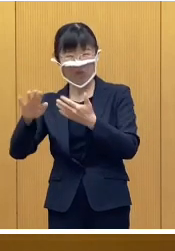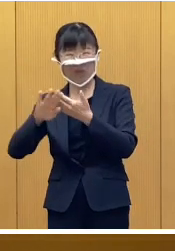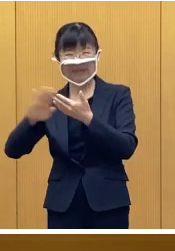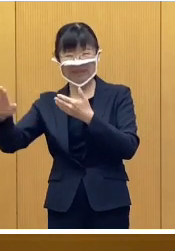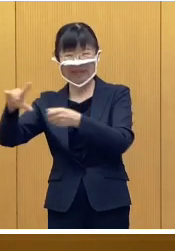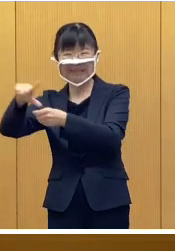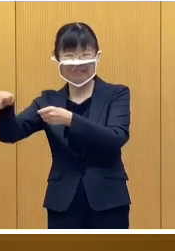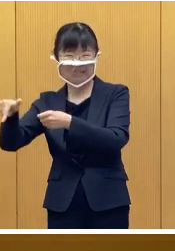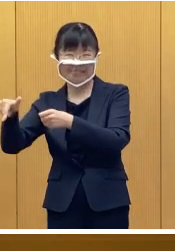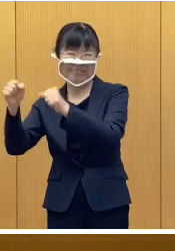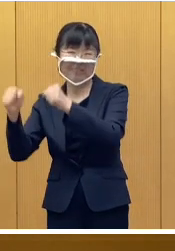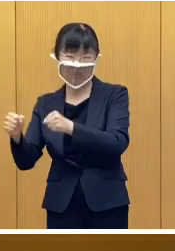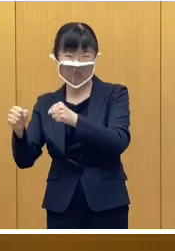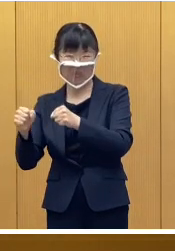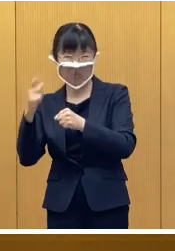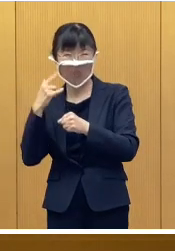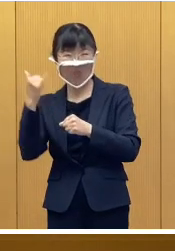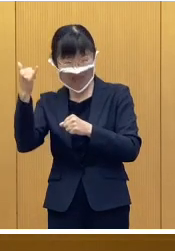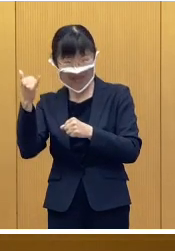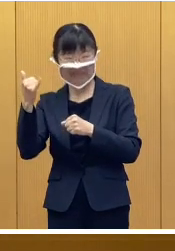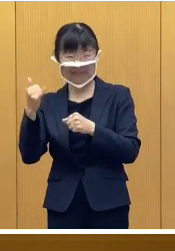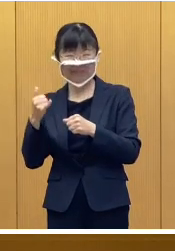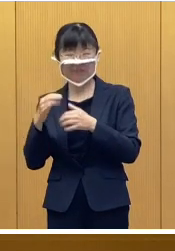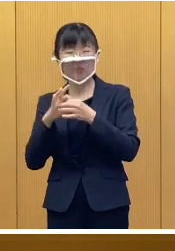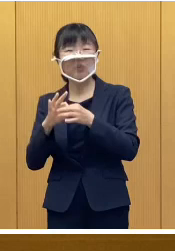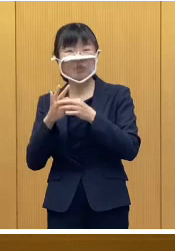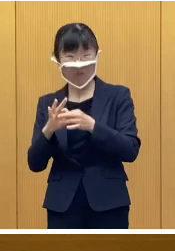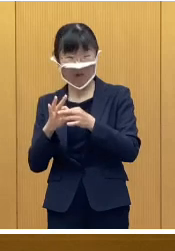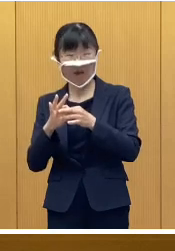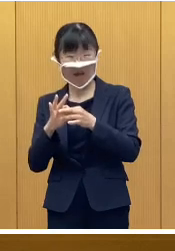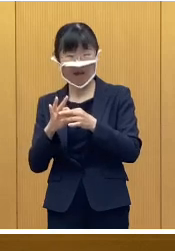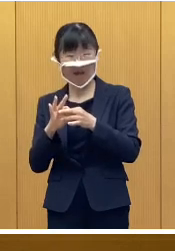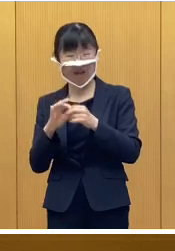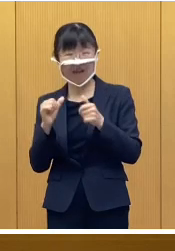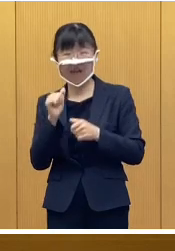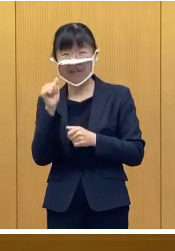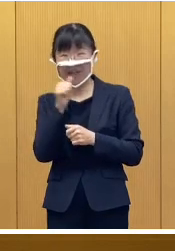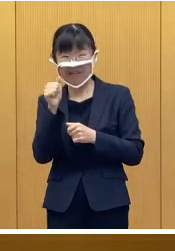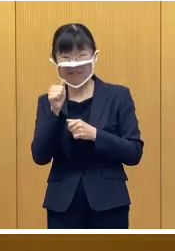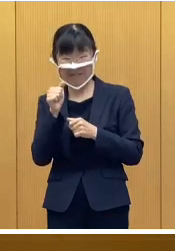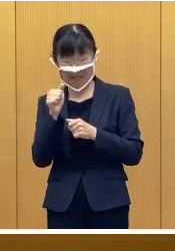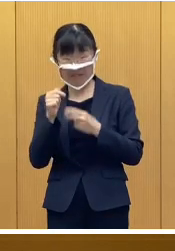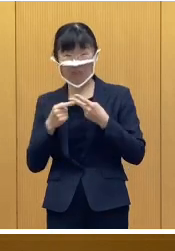単身赴任の方などにつきましては ご案内をお届けできませんので